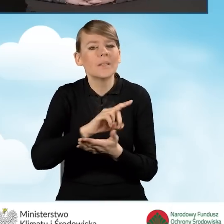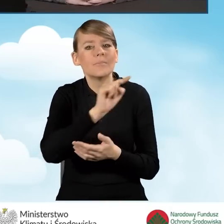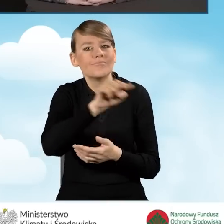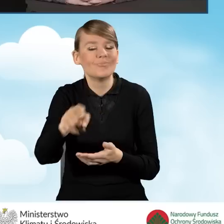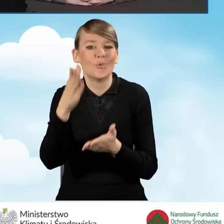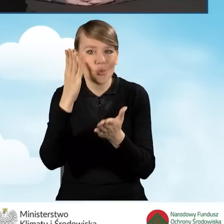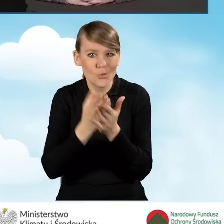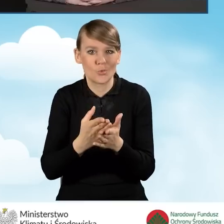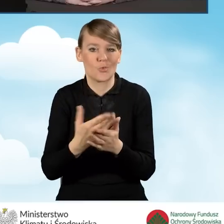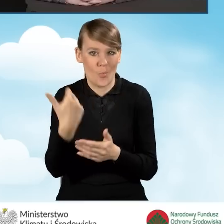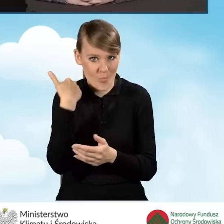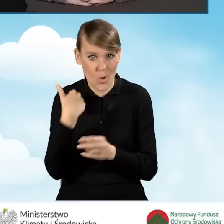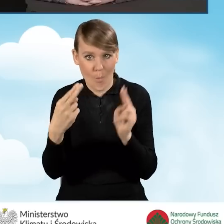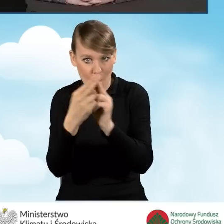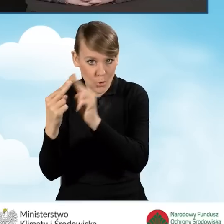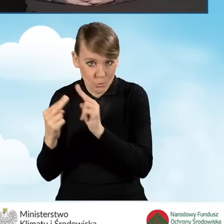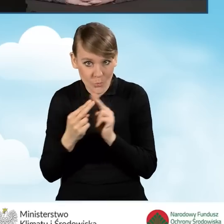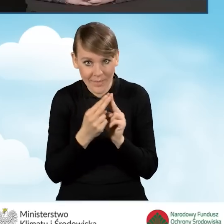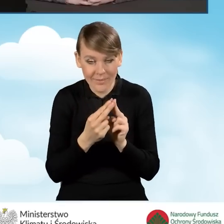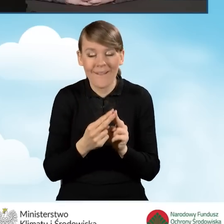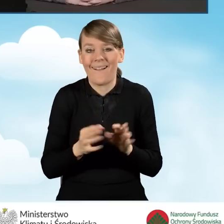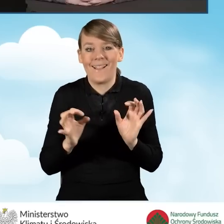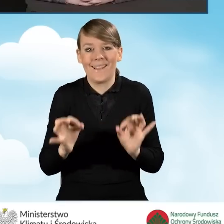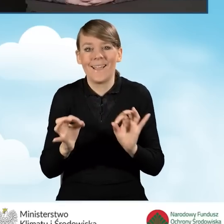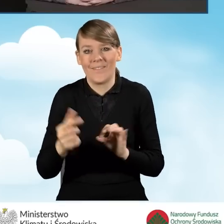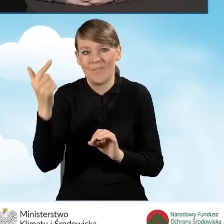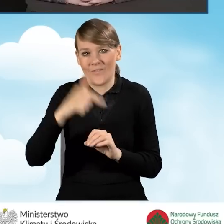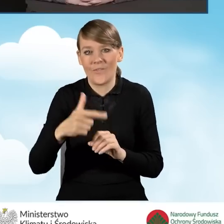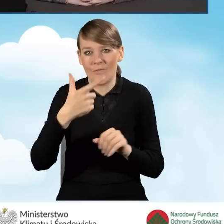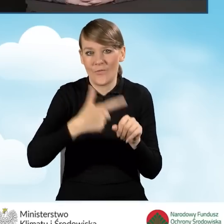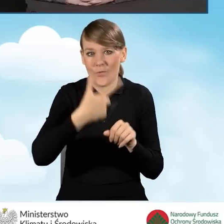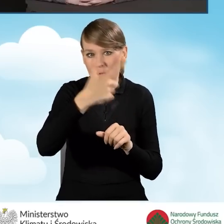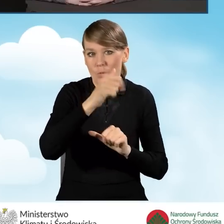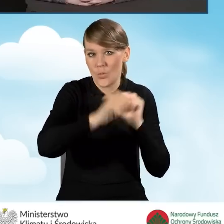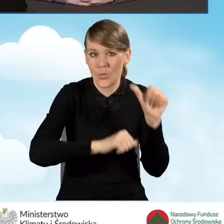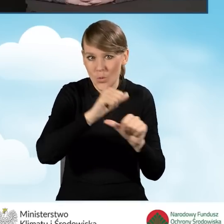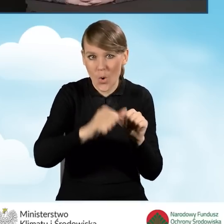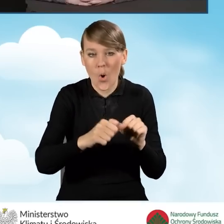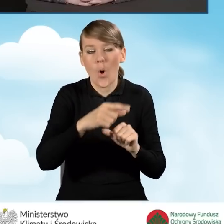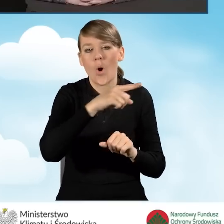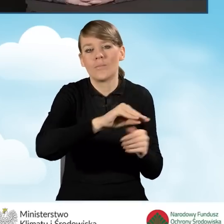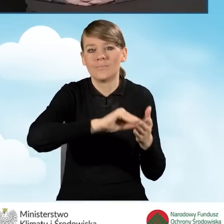W tej chwili w 2022 roku podpisały aneksy do zawartych porozumień.